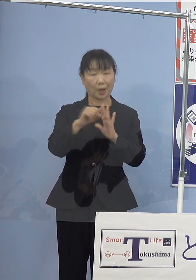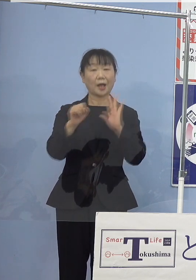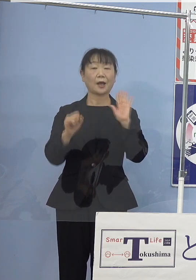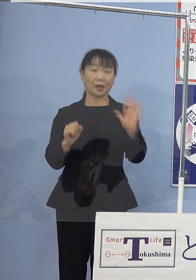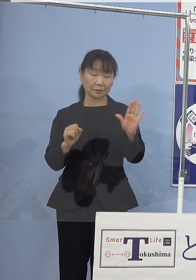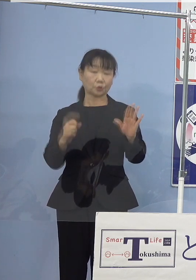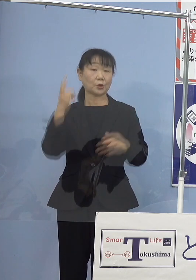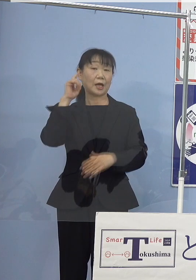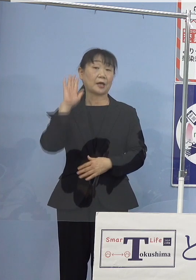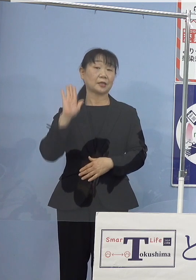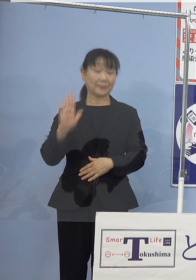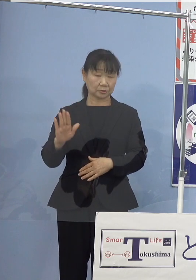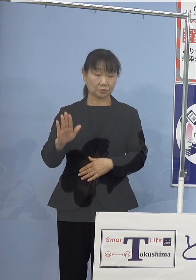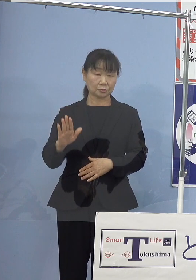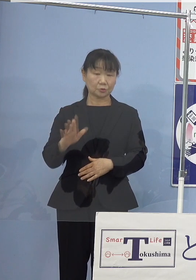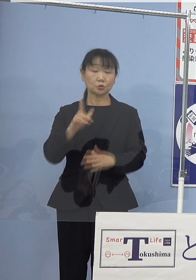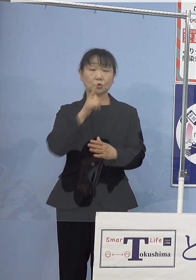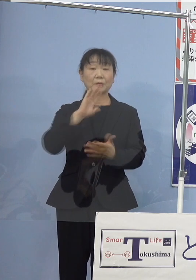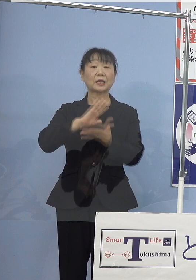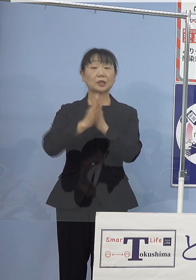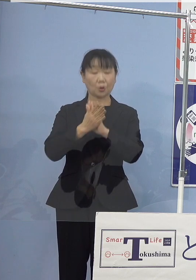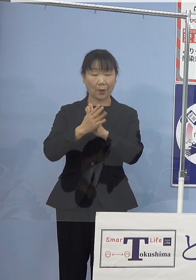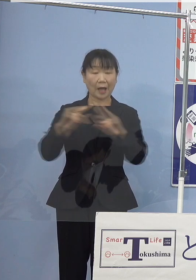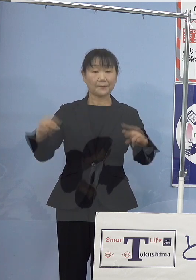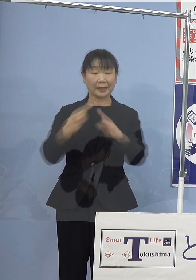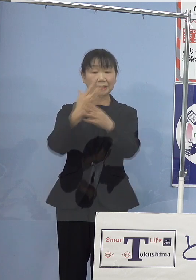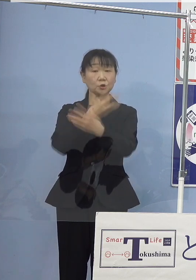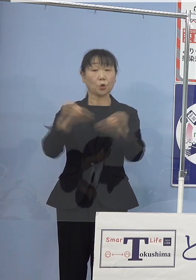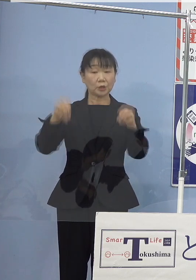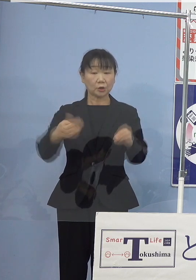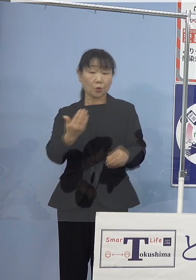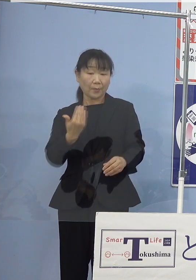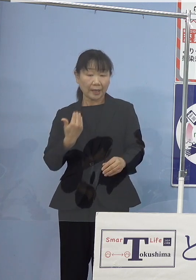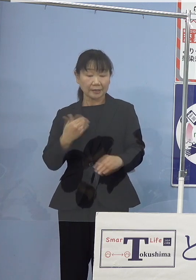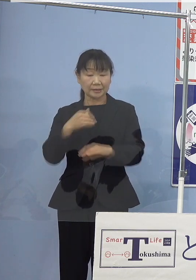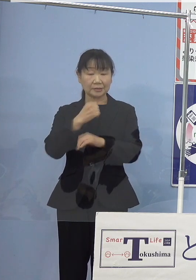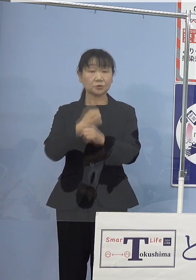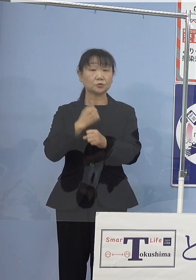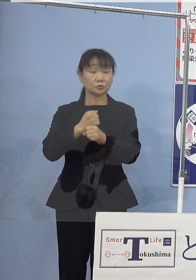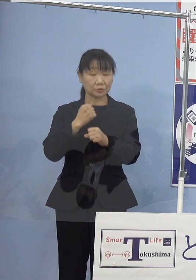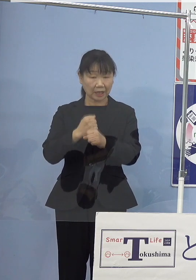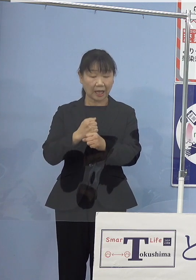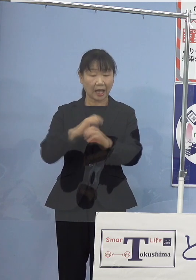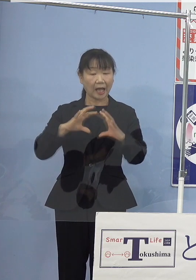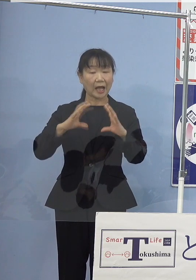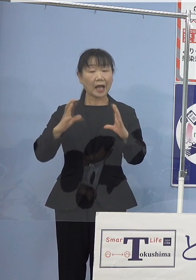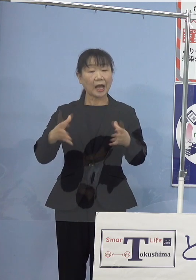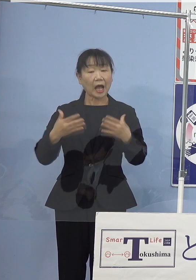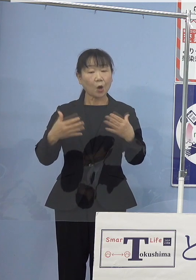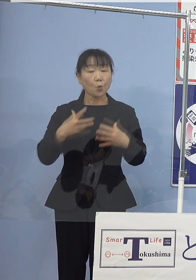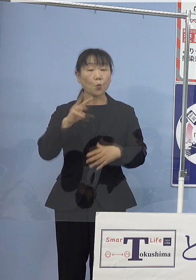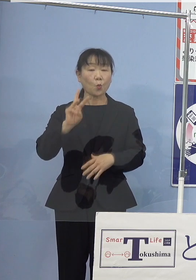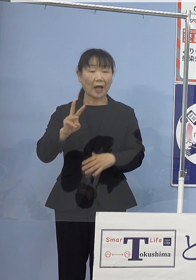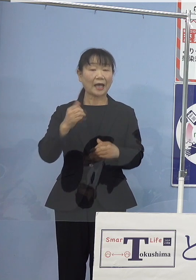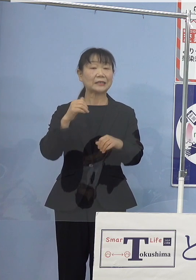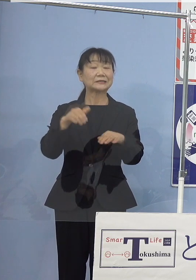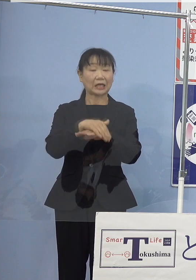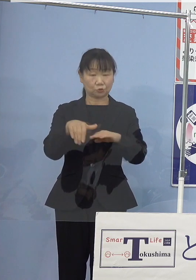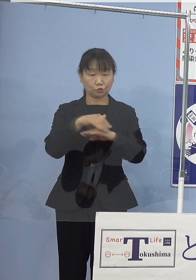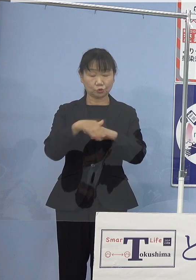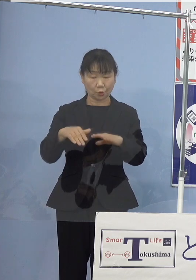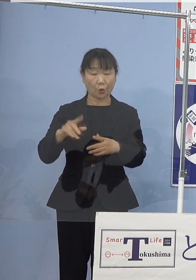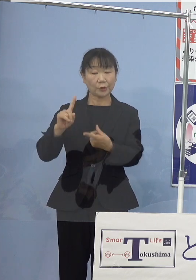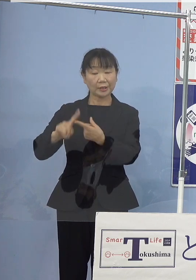本県ではパリ協定の発効前に策定した 緩和策と適応策を両輪に